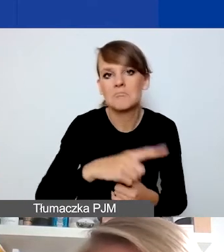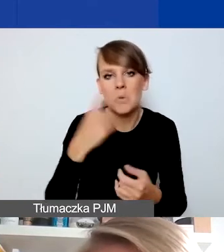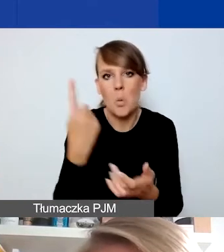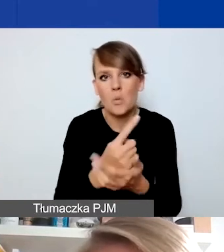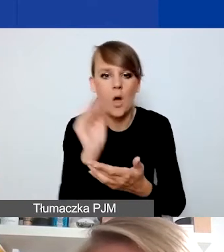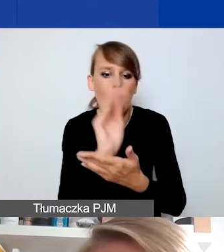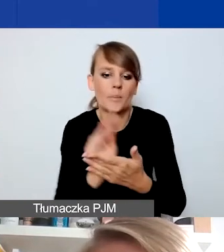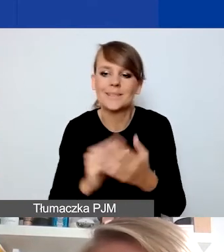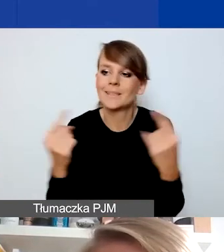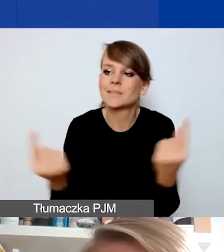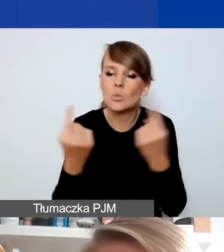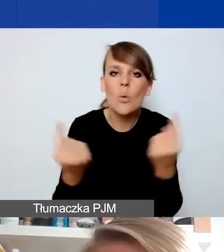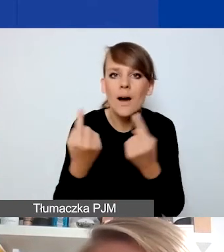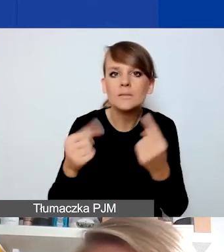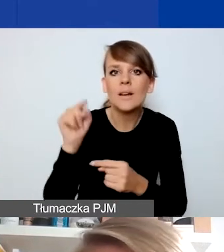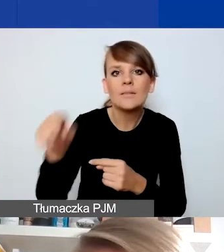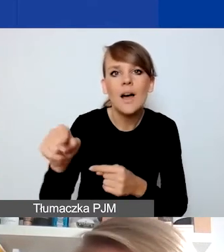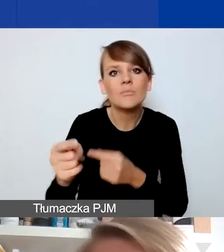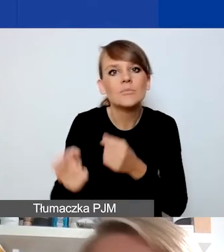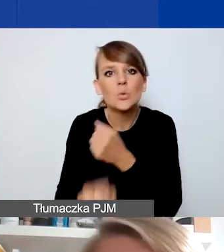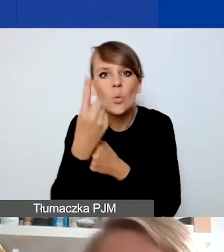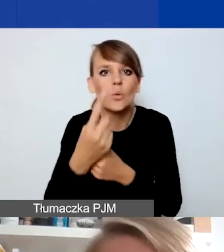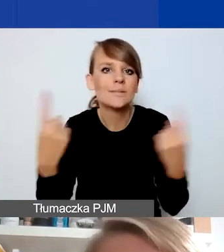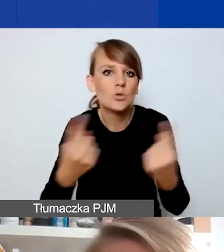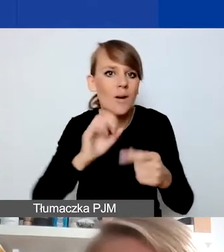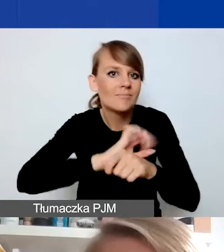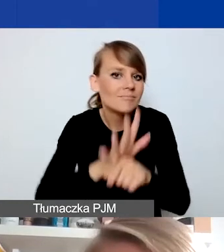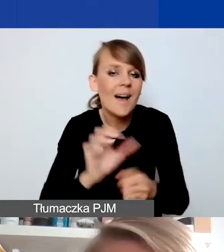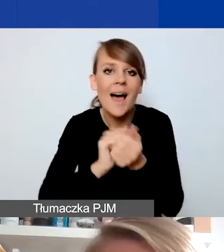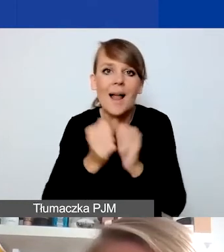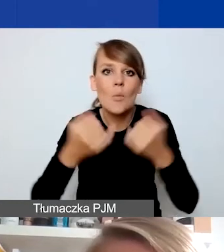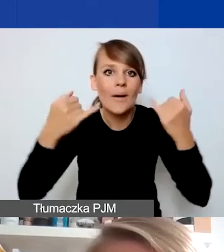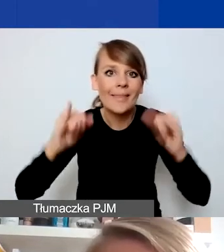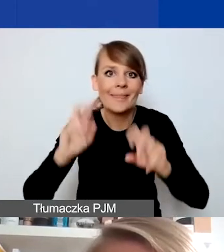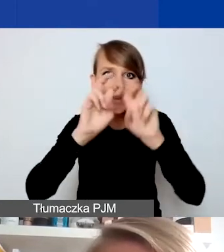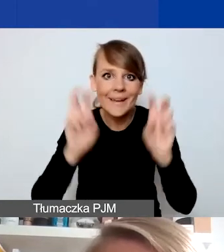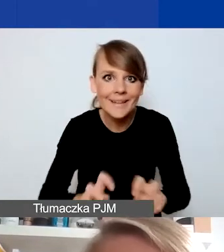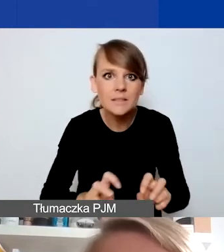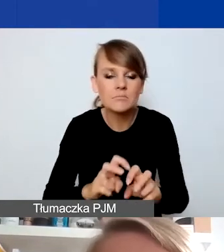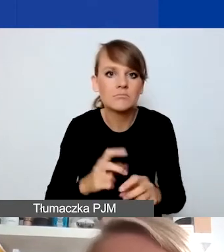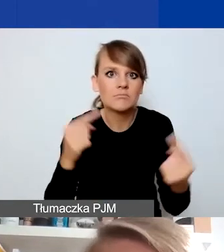gdzie skutki czy sytuacji COVID-owej, czy innych kryzysów dotyczą waszych społeczności,